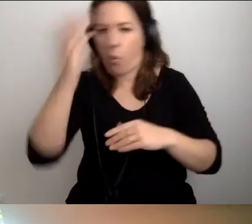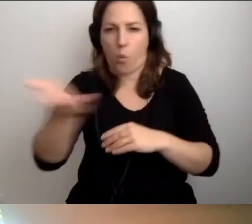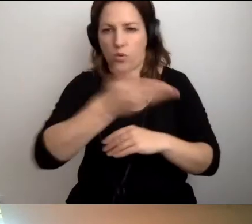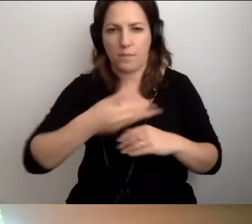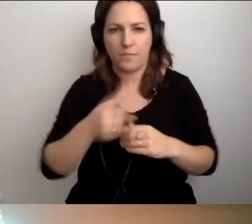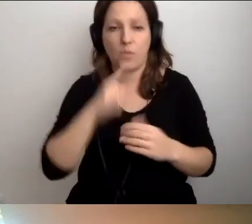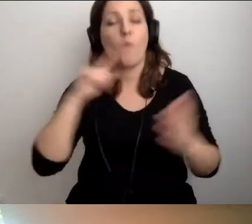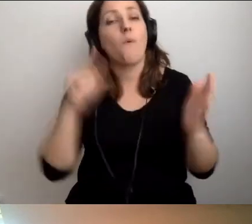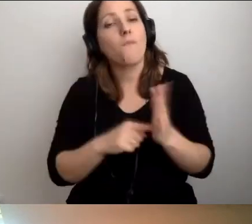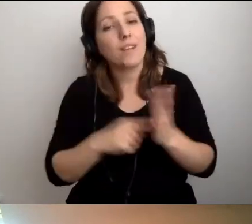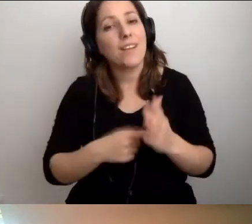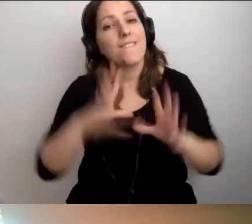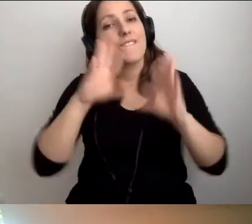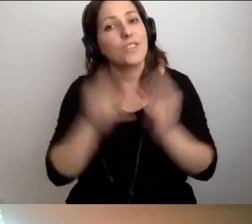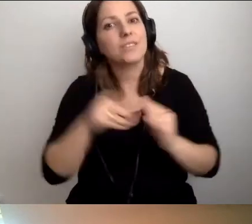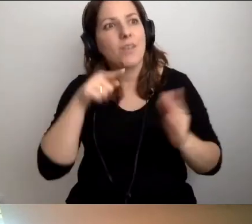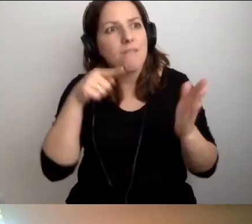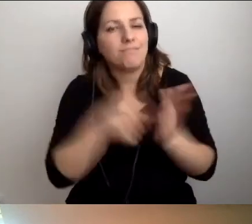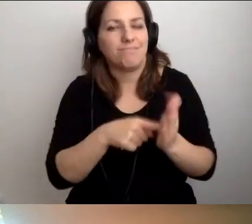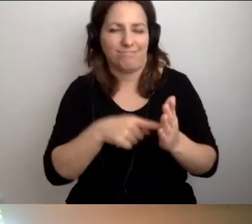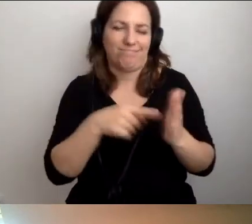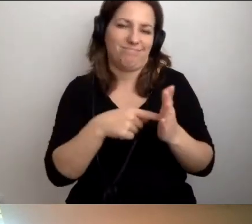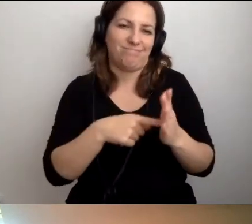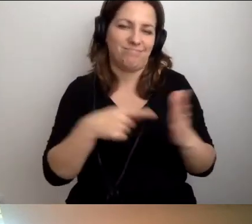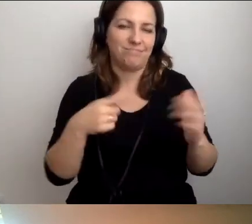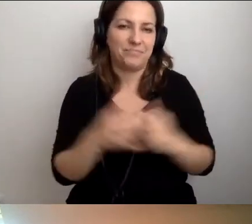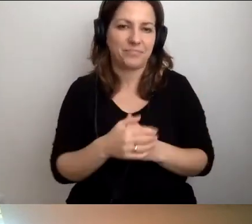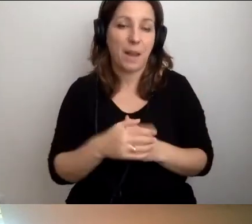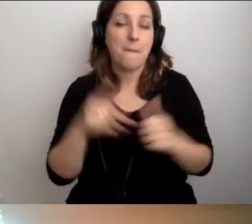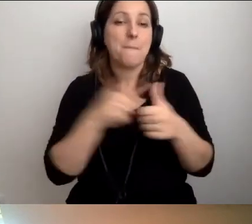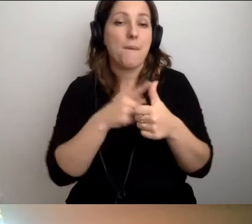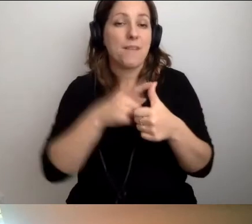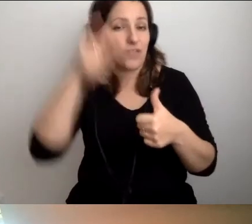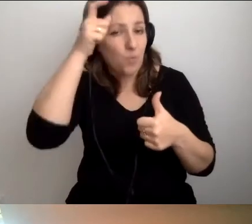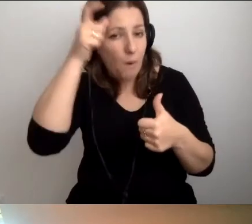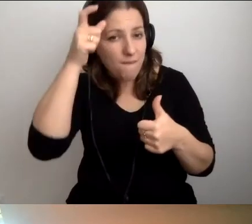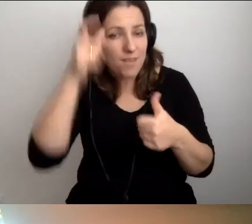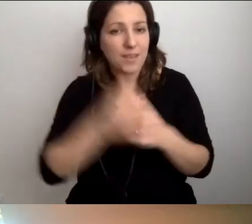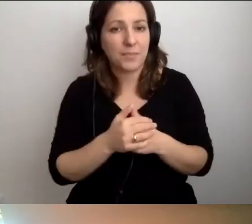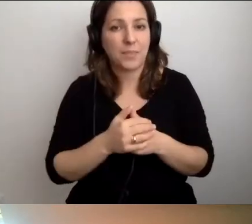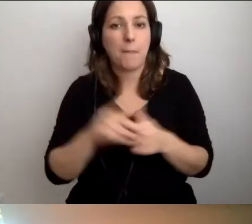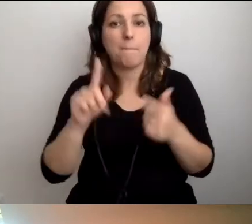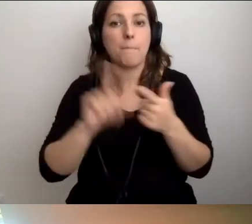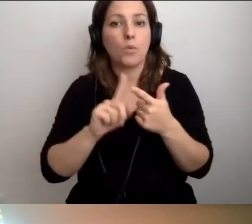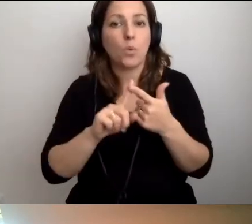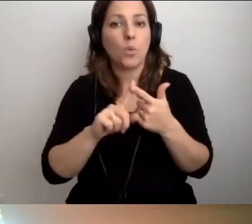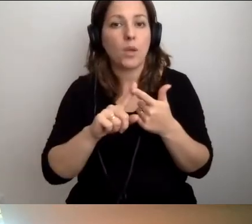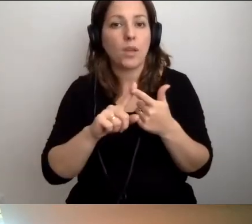MAŁGORZATA: Wszystko się do tego sprowadza. Po pierwsze, człowiek. I to, co ma tutaj.